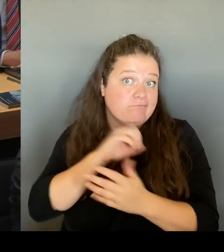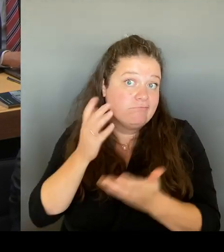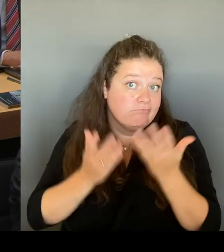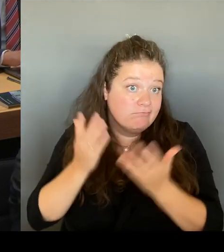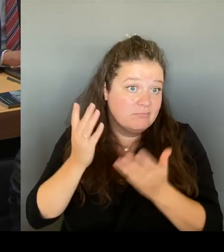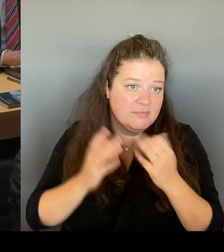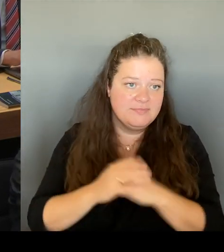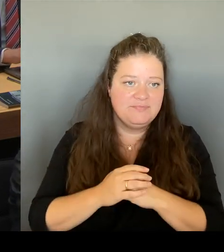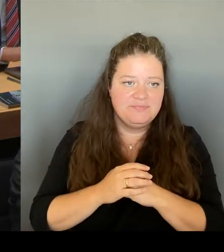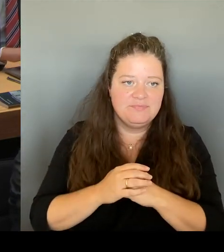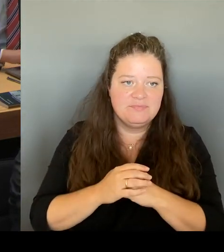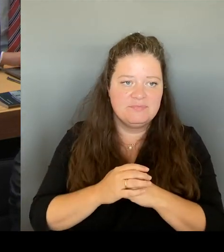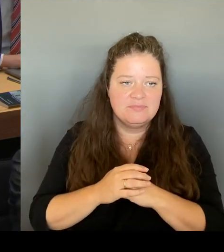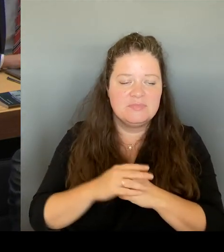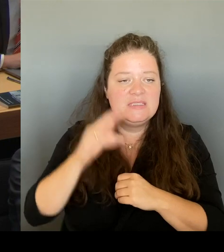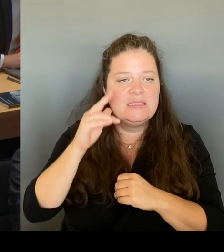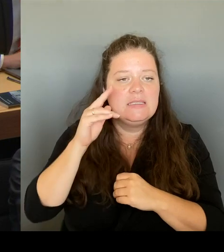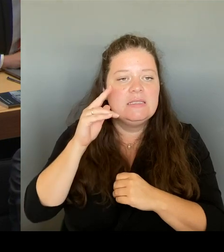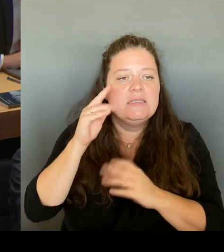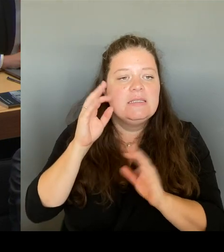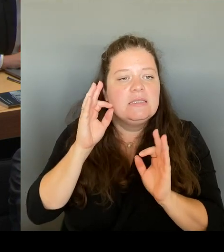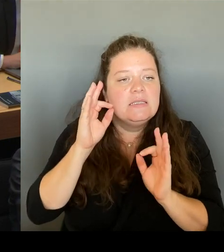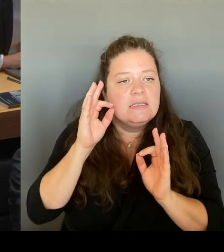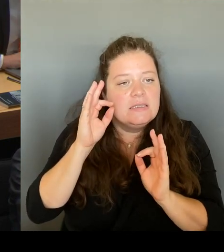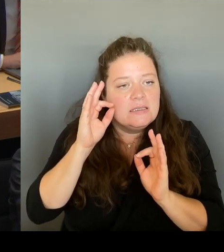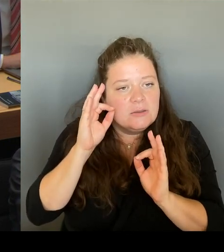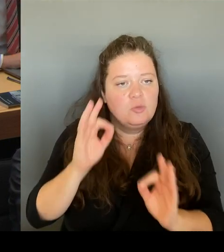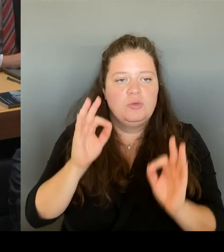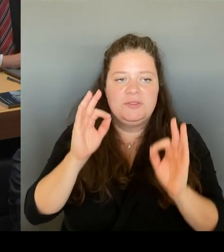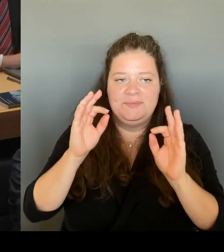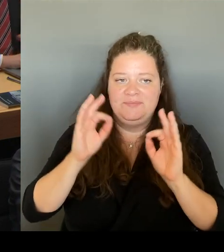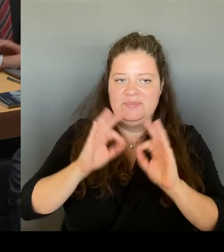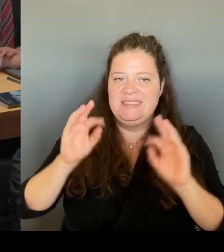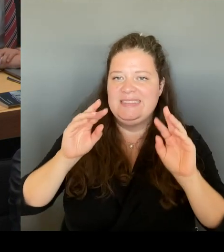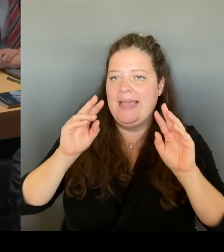Wissen Sie, als der Eigentümer zu mir in die Senatsverwaltung